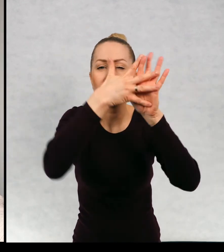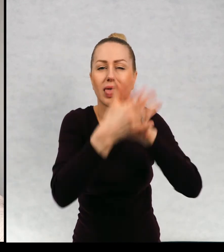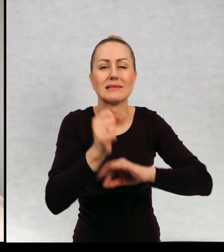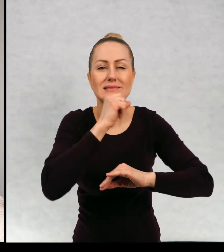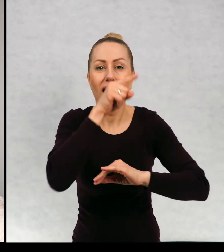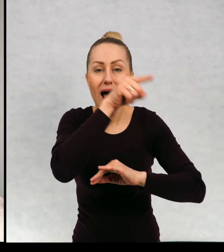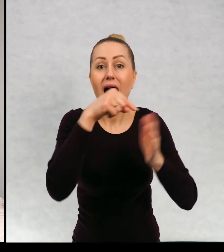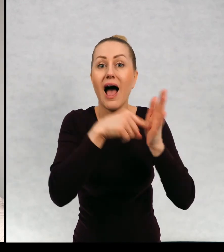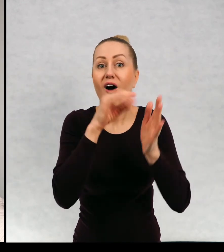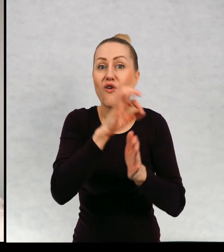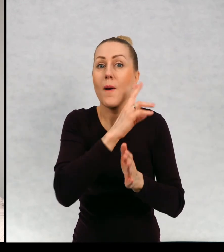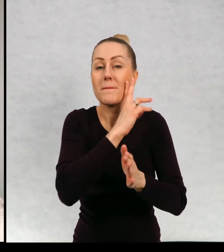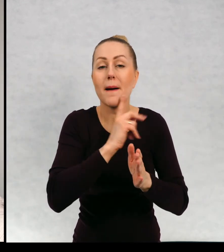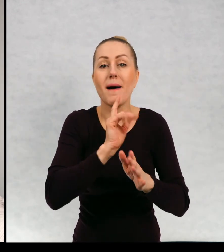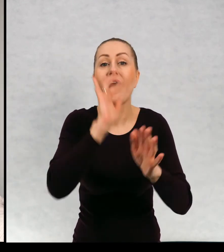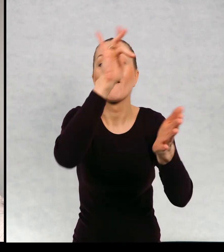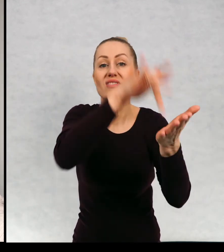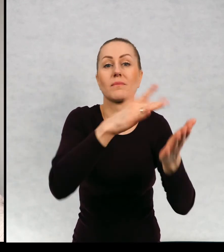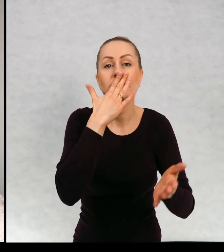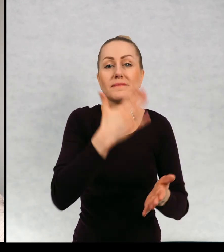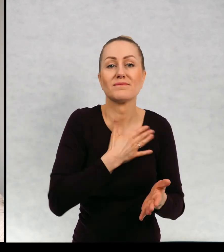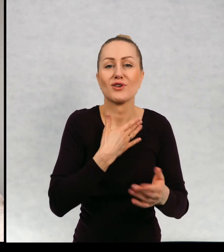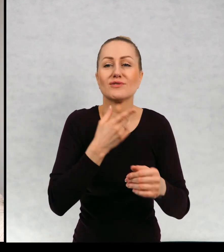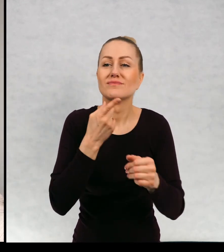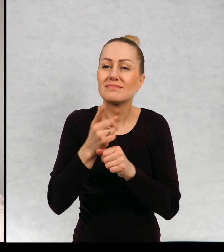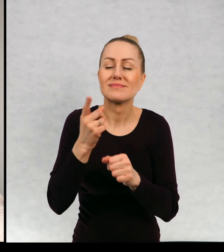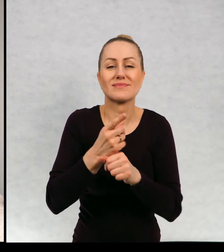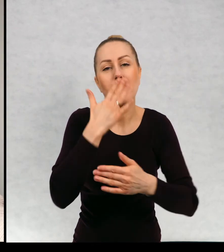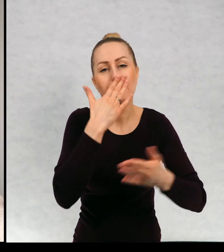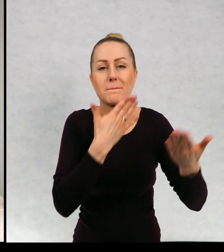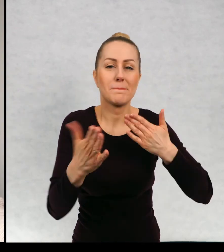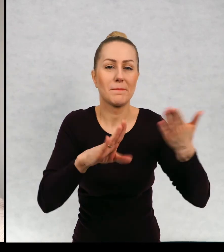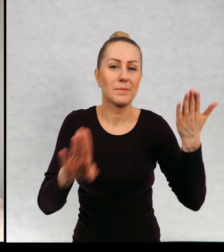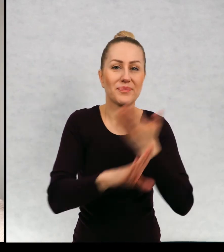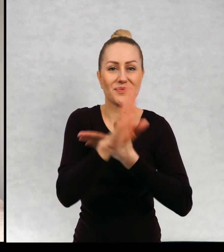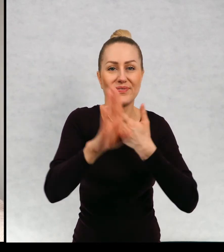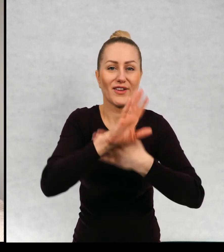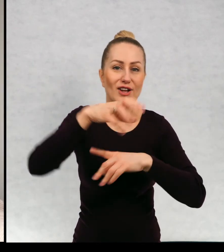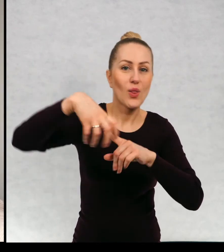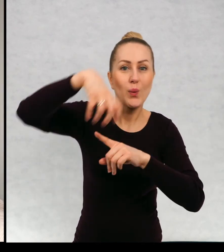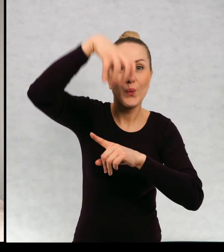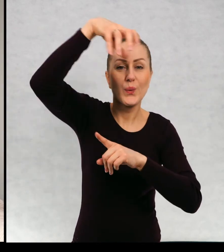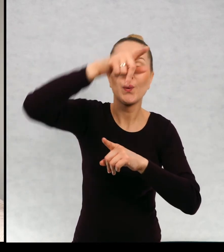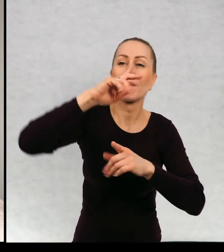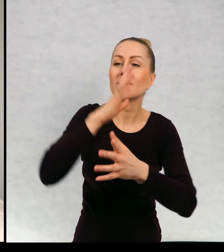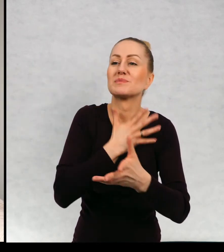Gdzie mama Maćka uwielbia robić spektakle na wieży, strasząc